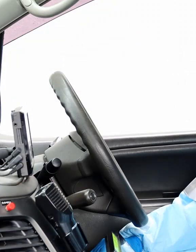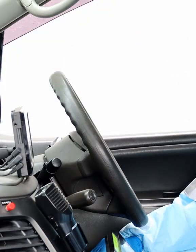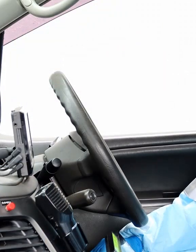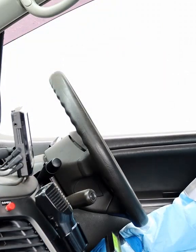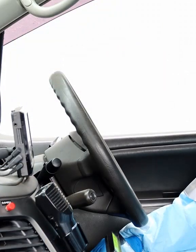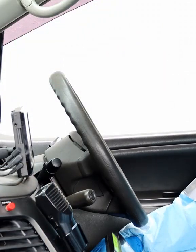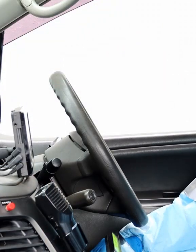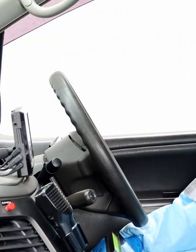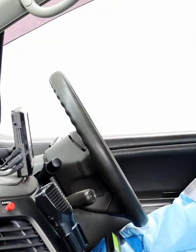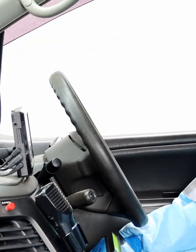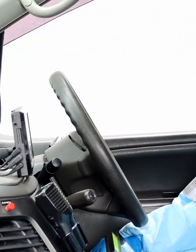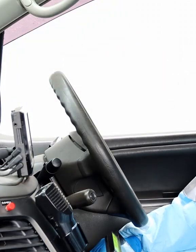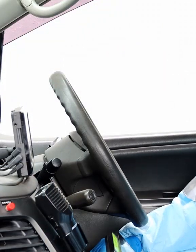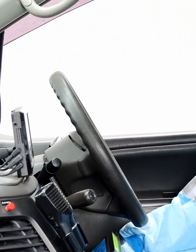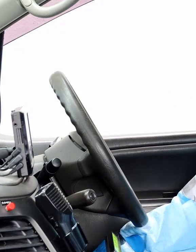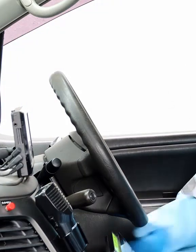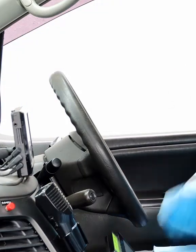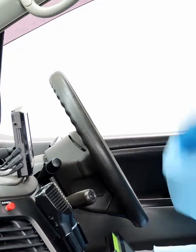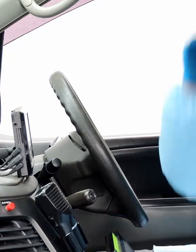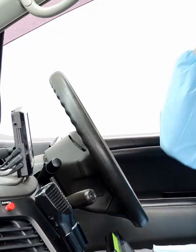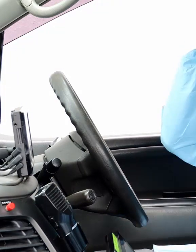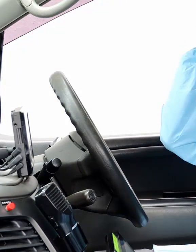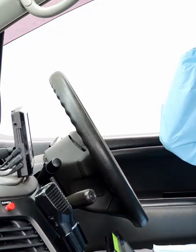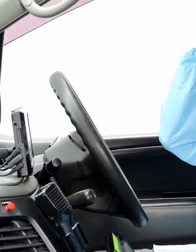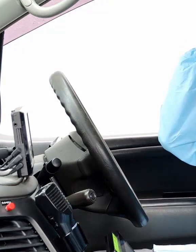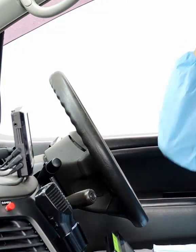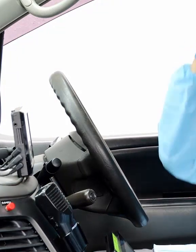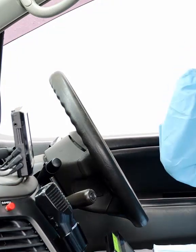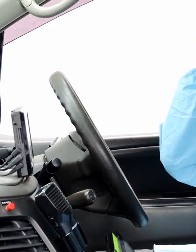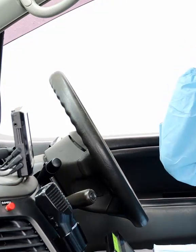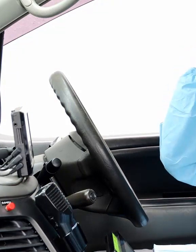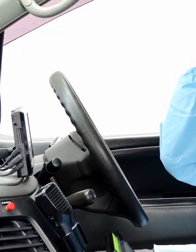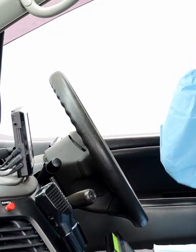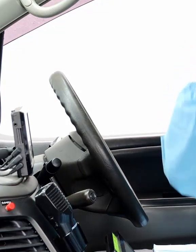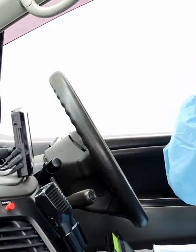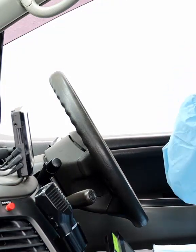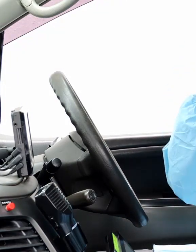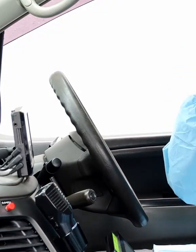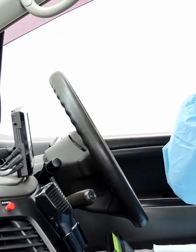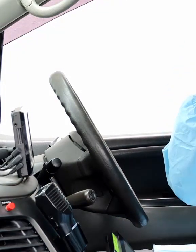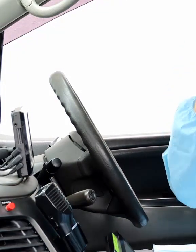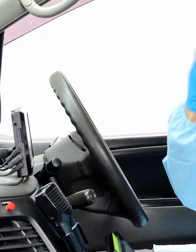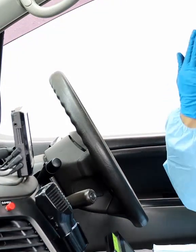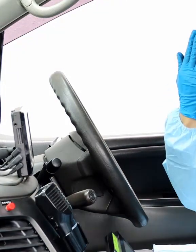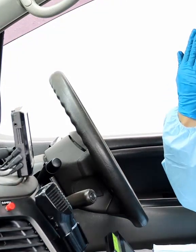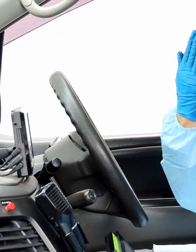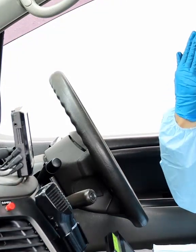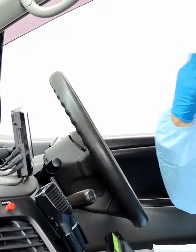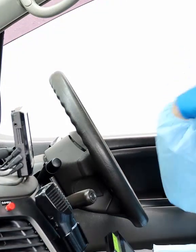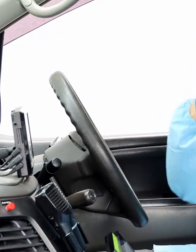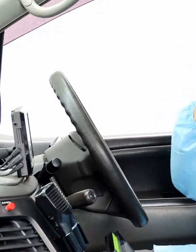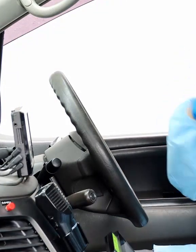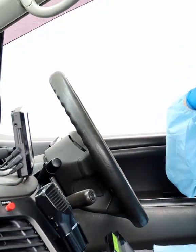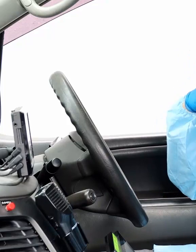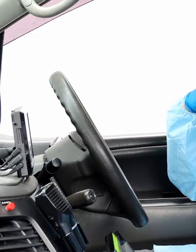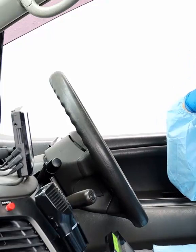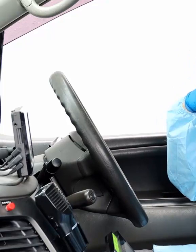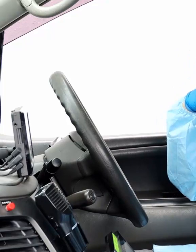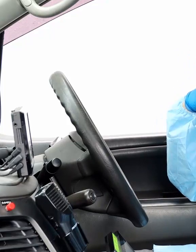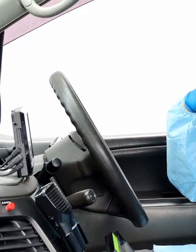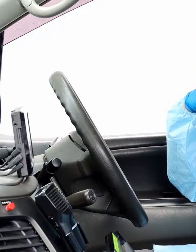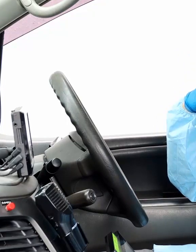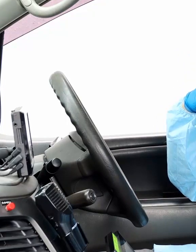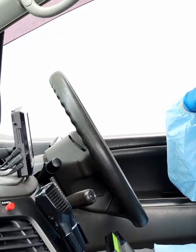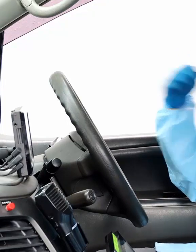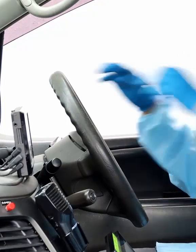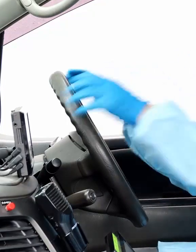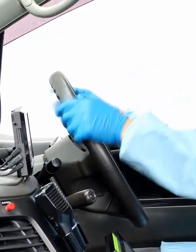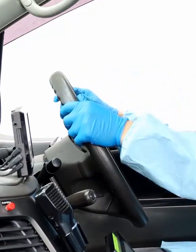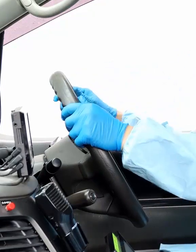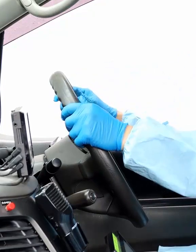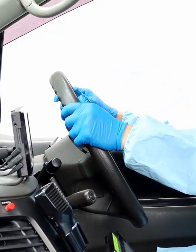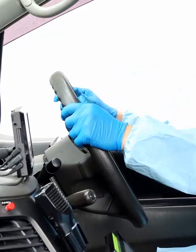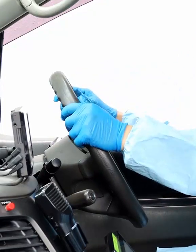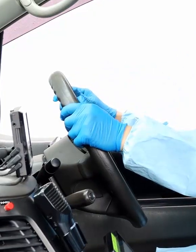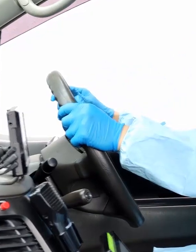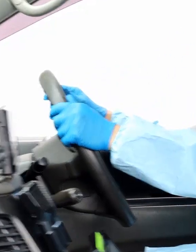我々が救急出場するときは、ヘルメット、ゴーグル、マスク、手袋、感染防止衣を着装して出場します